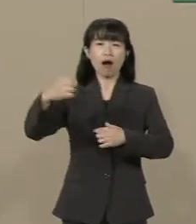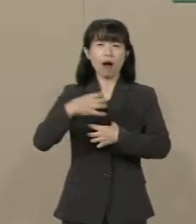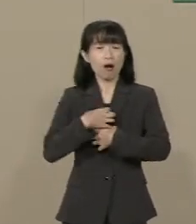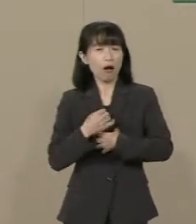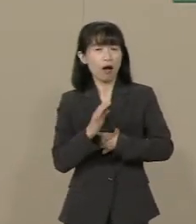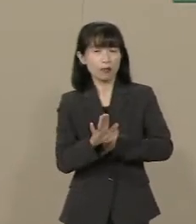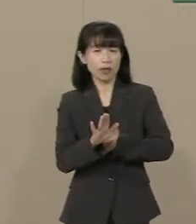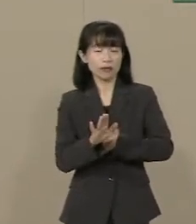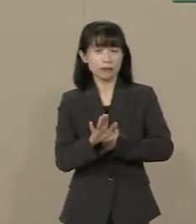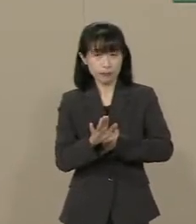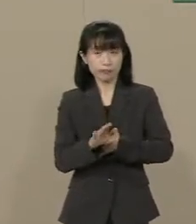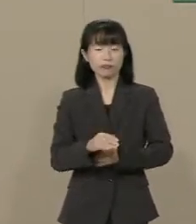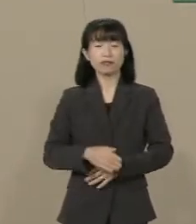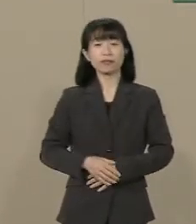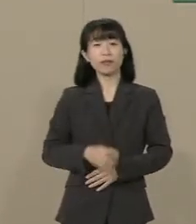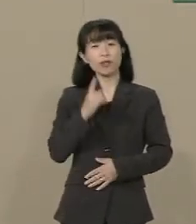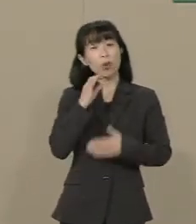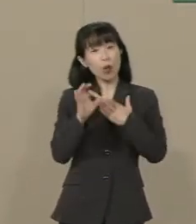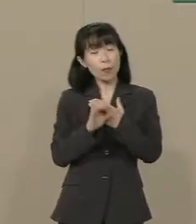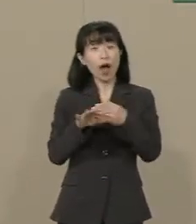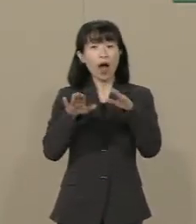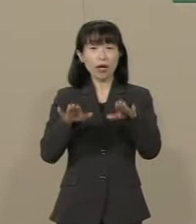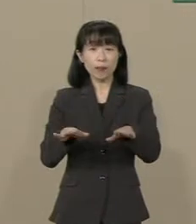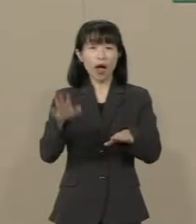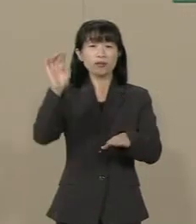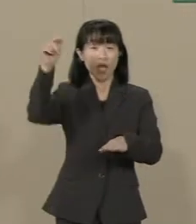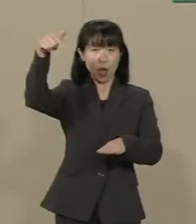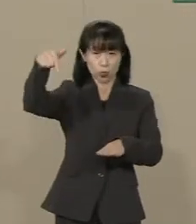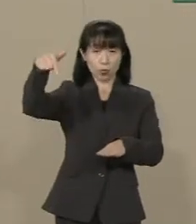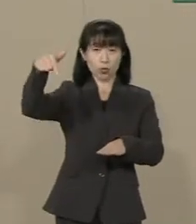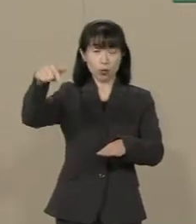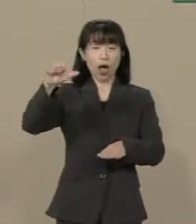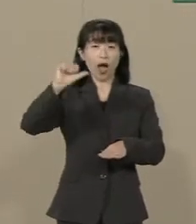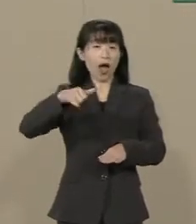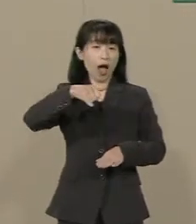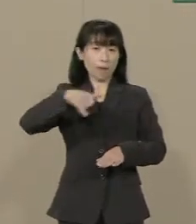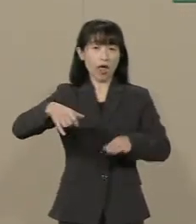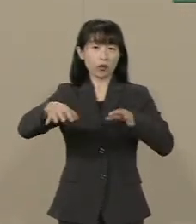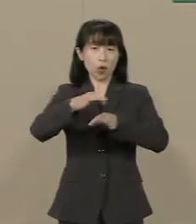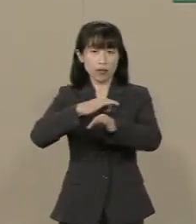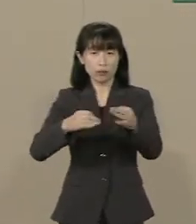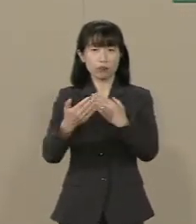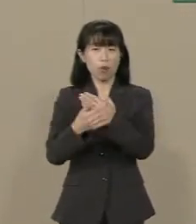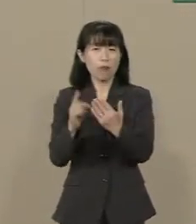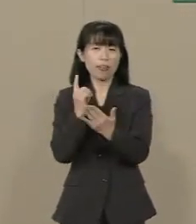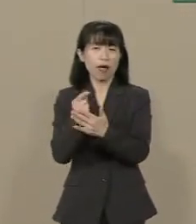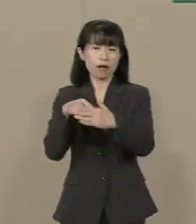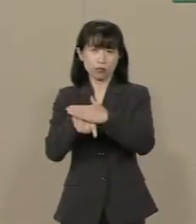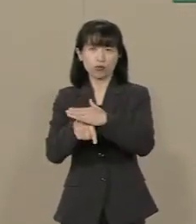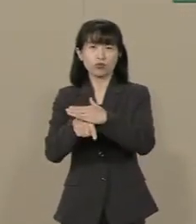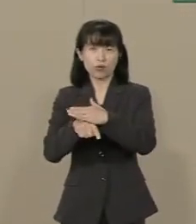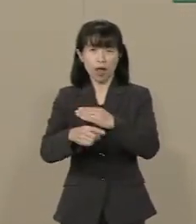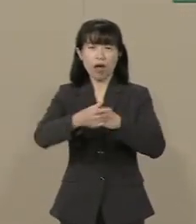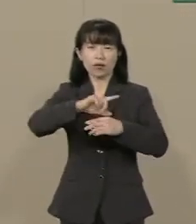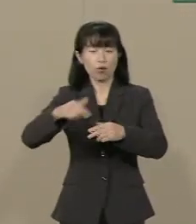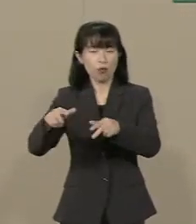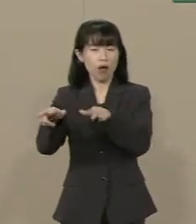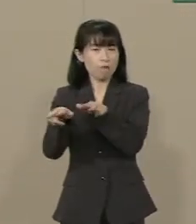例えば今 政府は アベノミクスを大義名分に さまざまな政策を 講じておられます